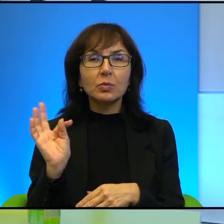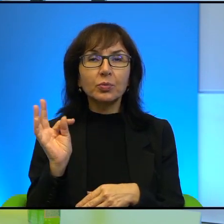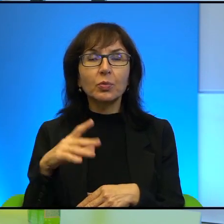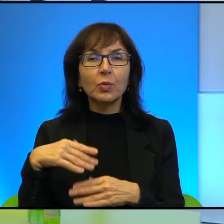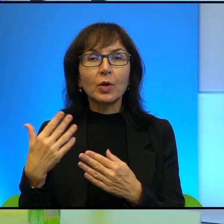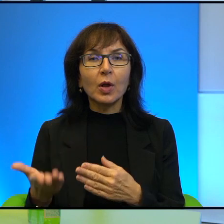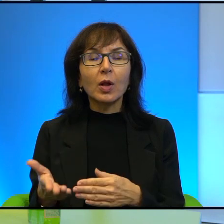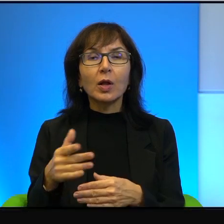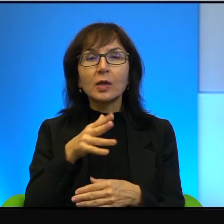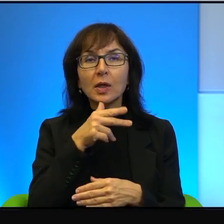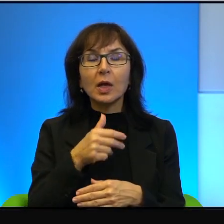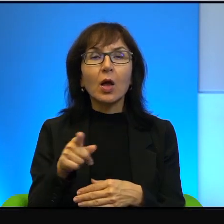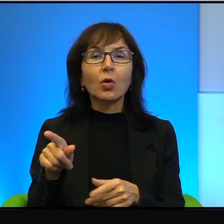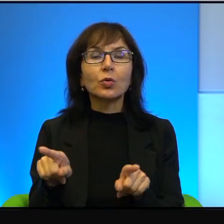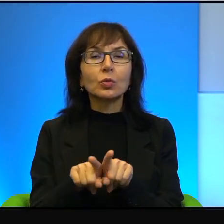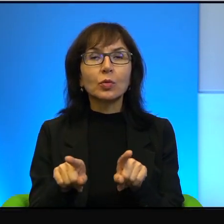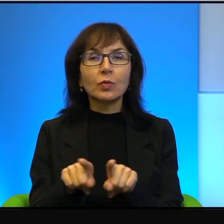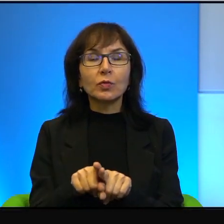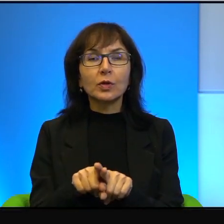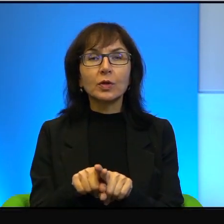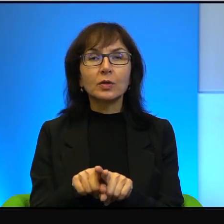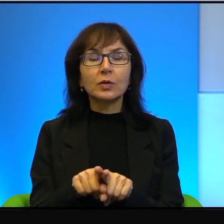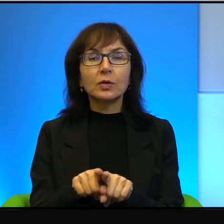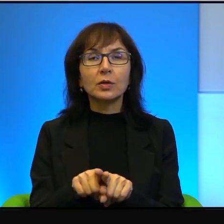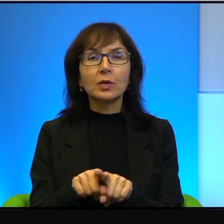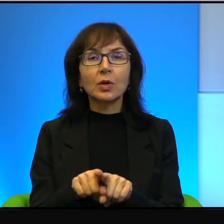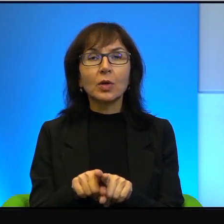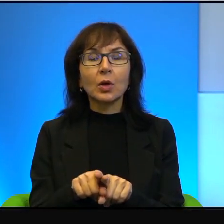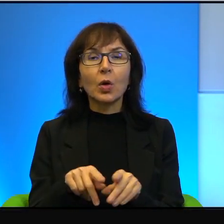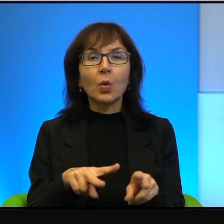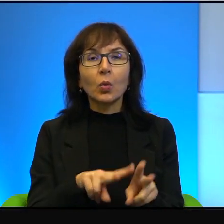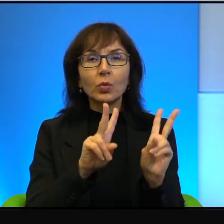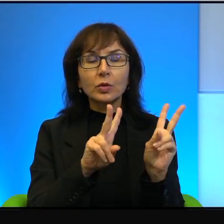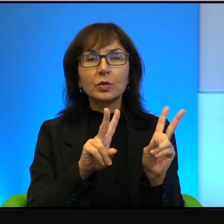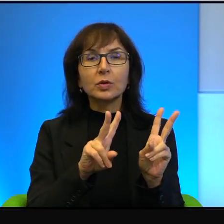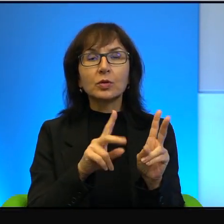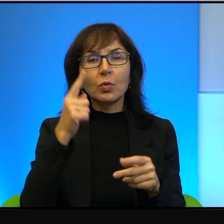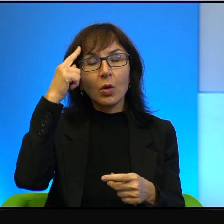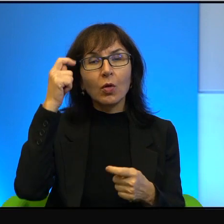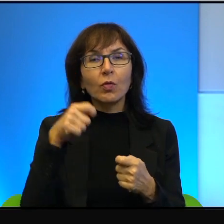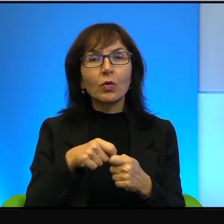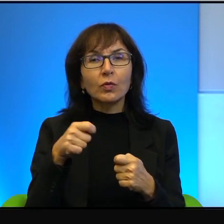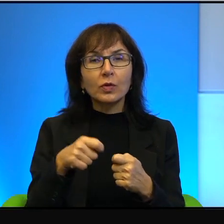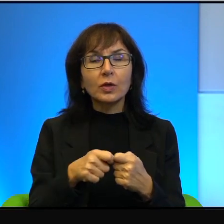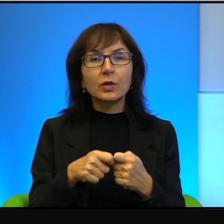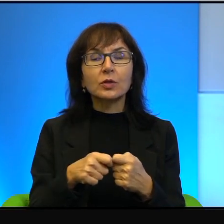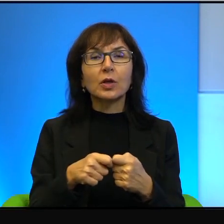jakby oni również uczestniczą w tym konflikcie, ale wielu z nich najchętniej